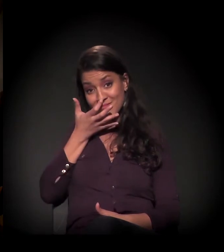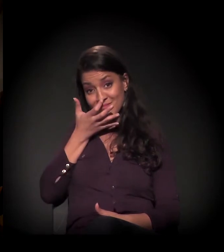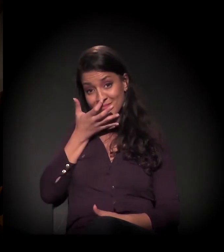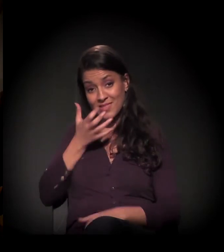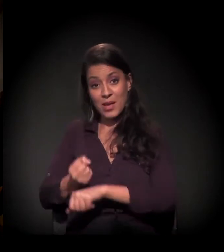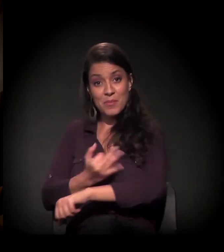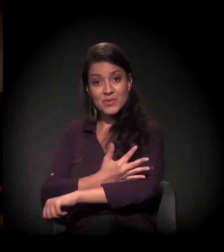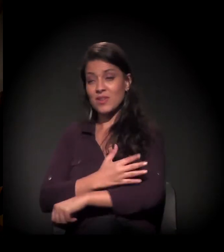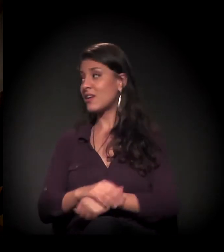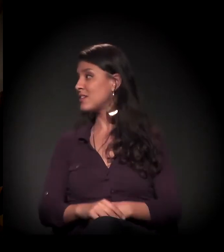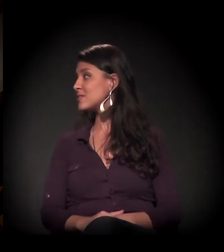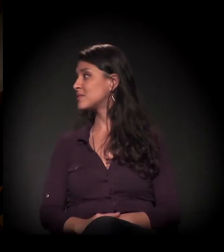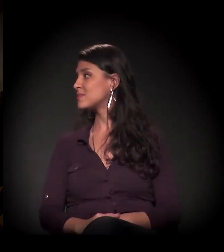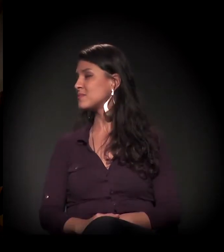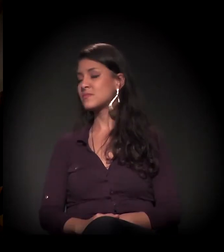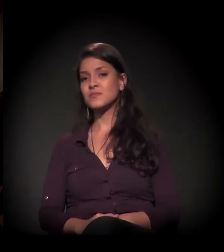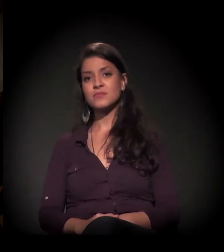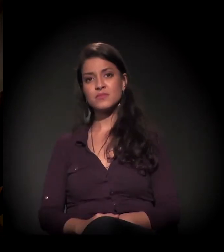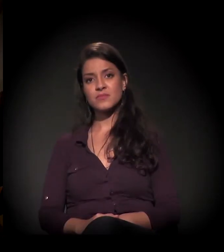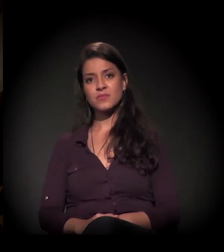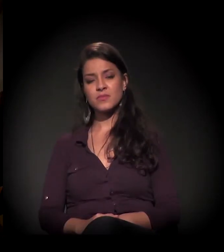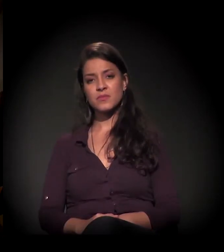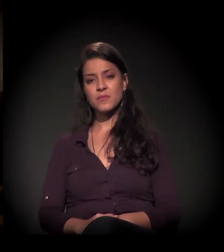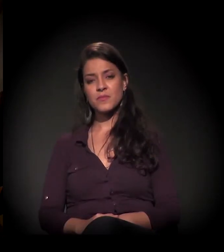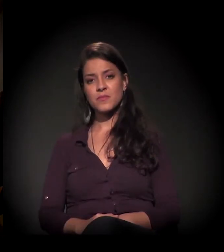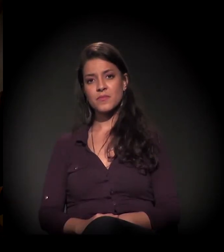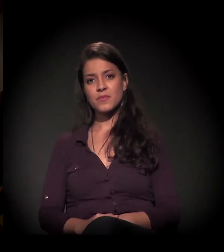Está aqui o seu microfone. Eu vou perguntar uma coisa, mas pode pegar...